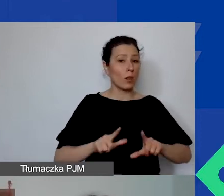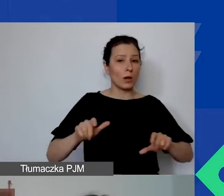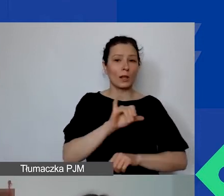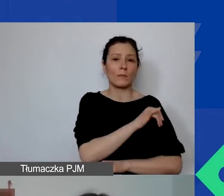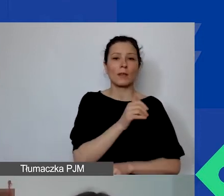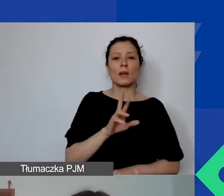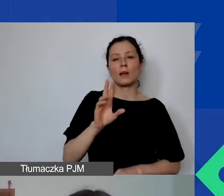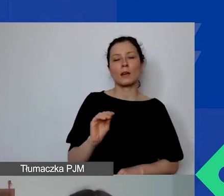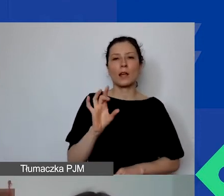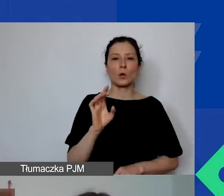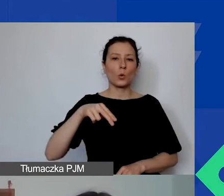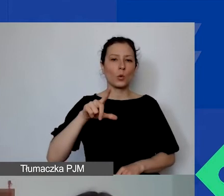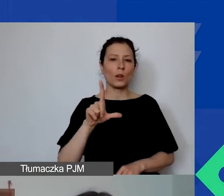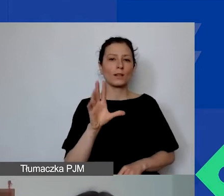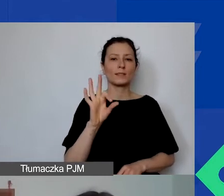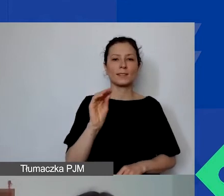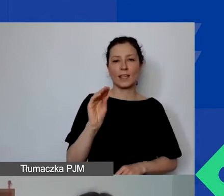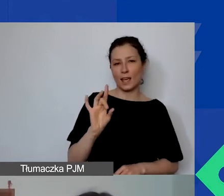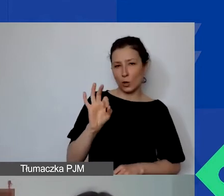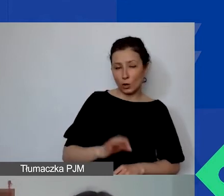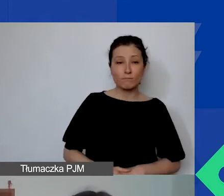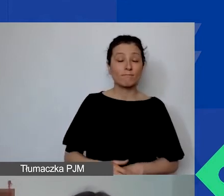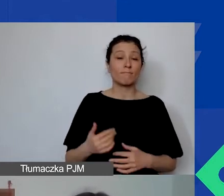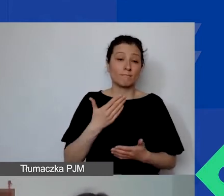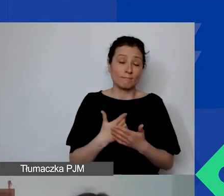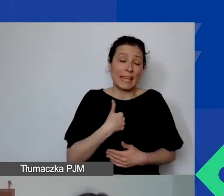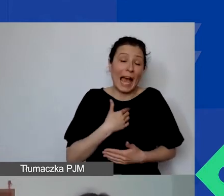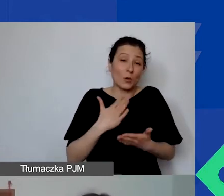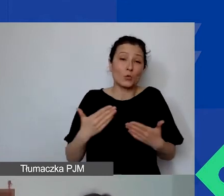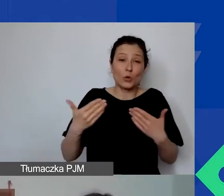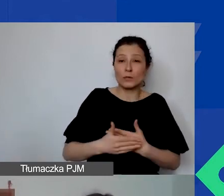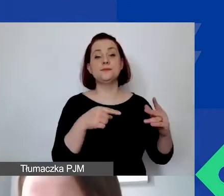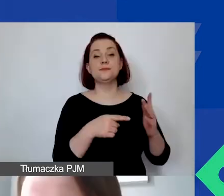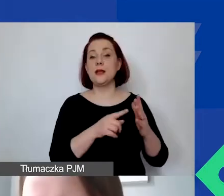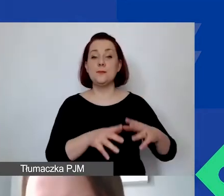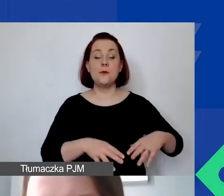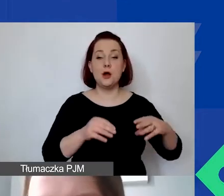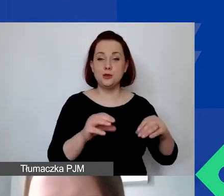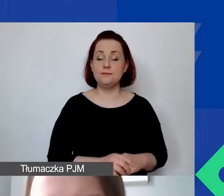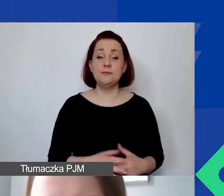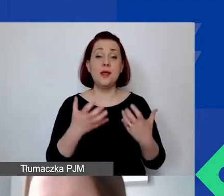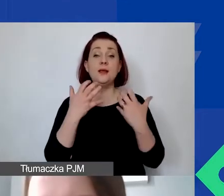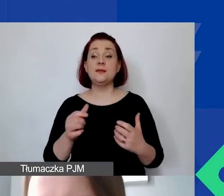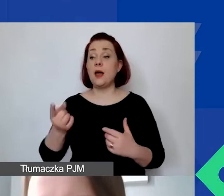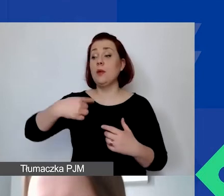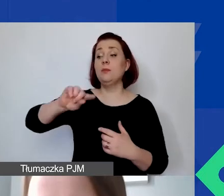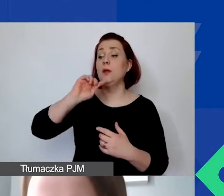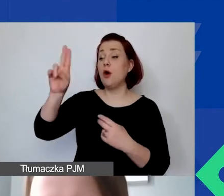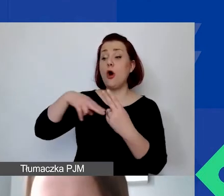Z mojej strony na razie to tyle. Doroto, oddaję ci głos. Chciałabym, żebyśmy wspólnie najpierw odpowiedzieli sobie